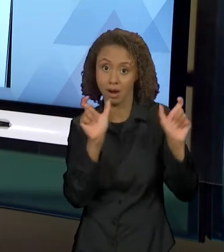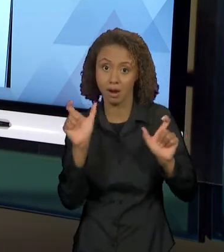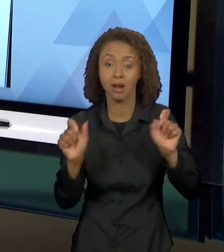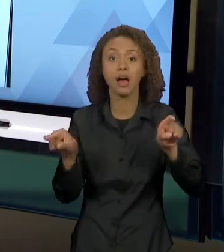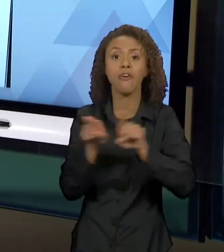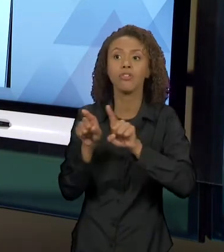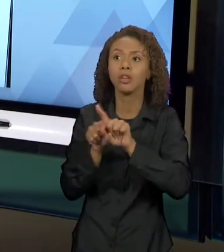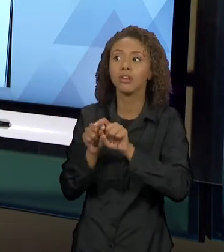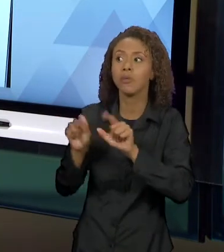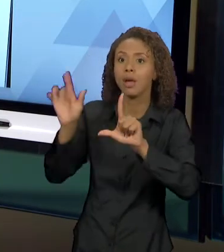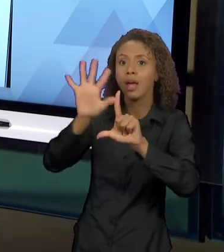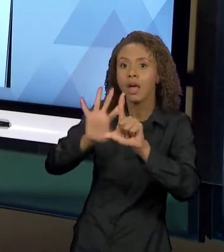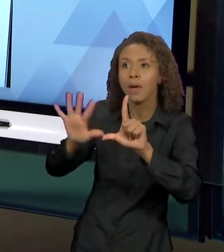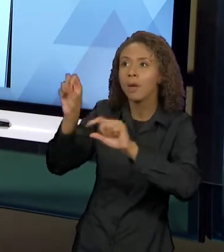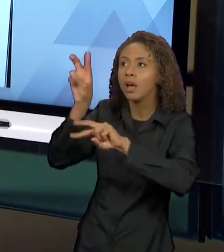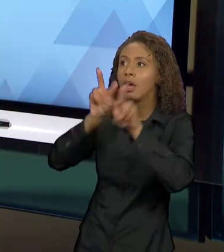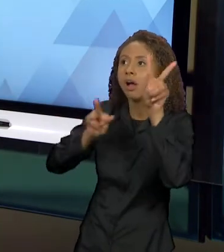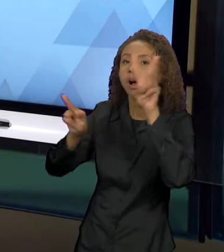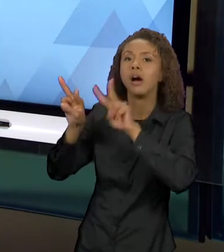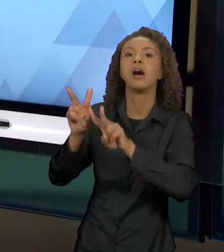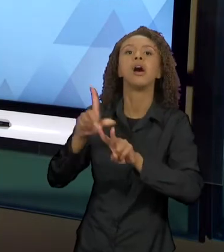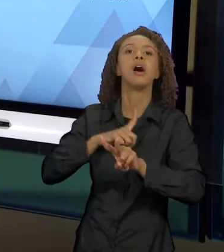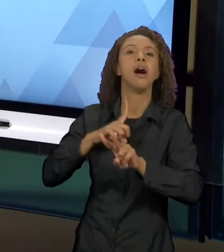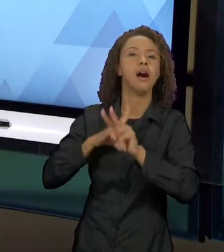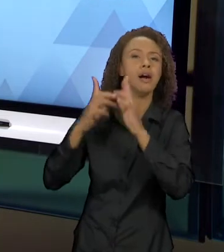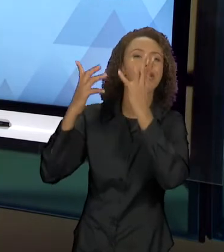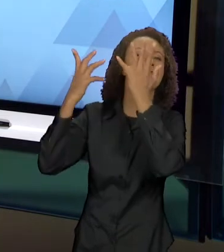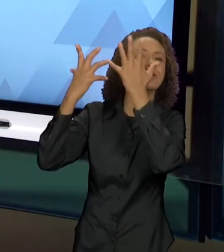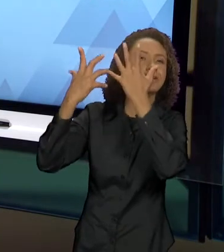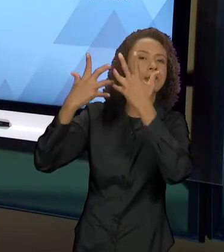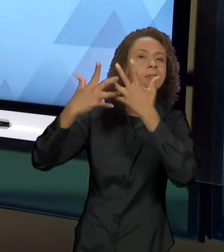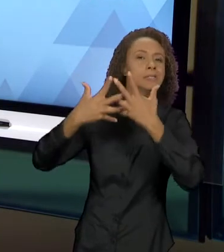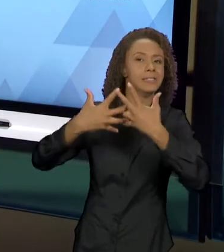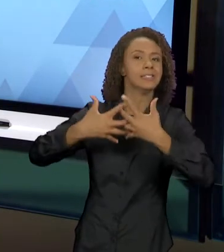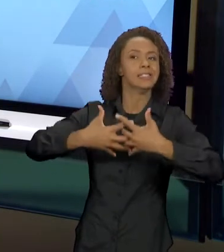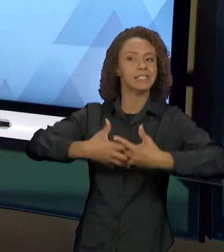TECENDO ESSE DIÁLOGO INTERTEXTUAL. AQUI TRAZENDO